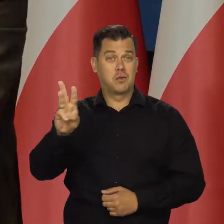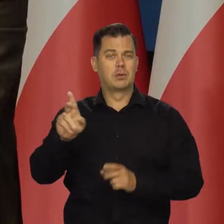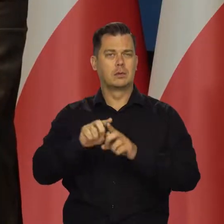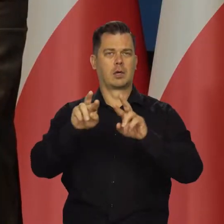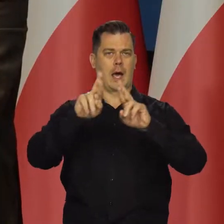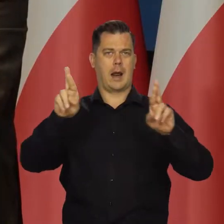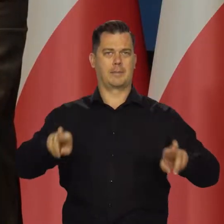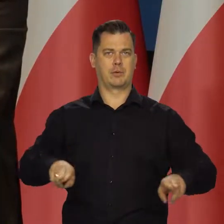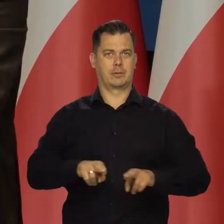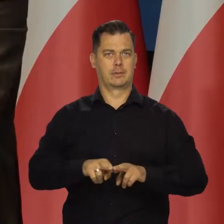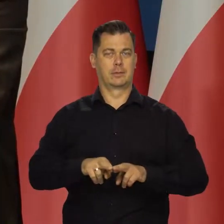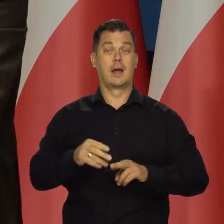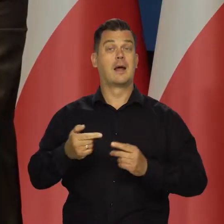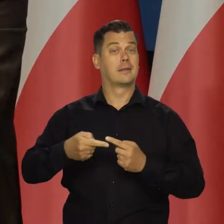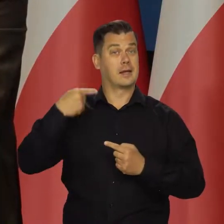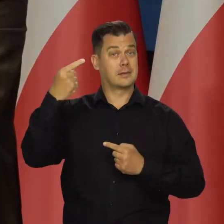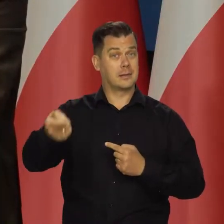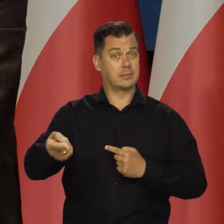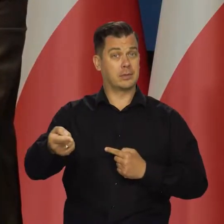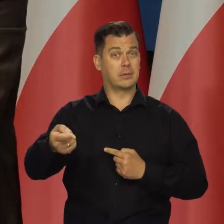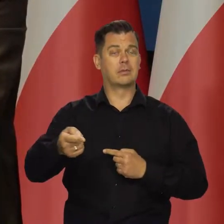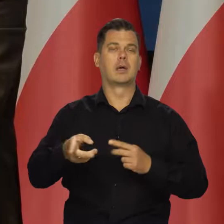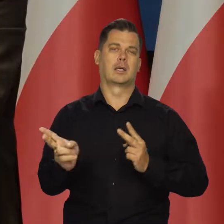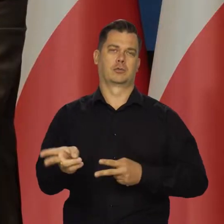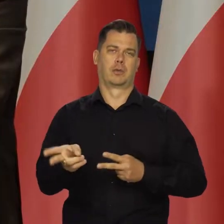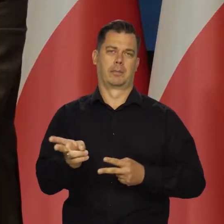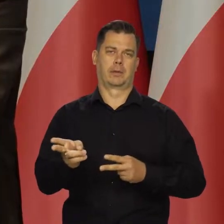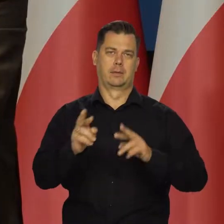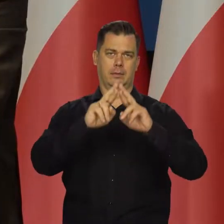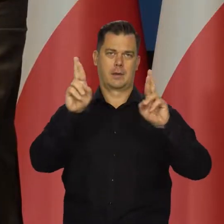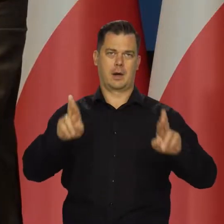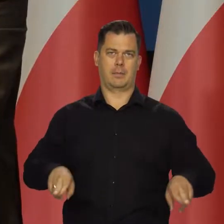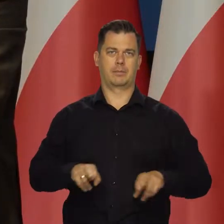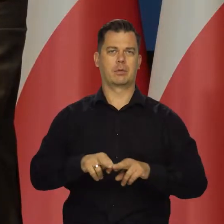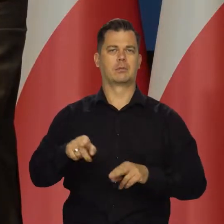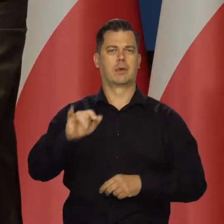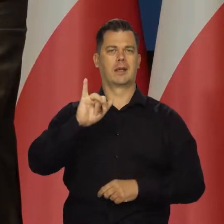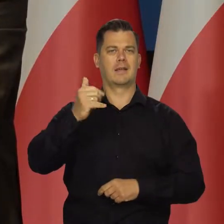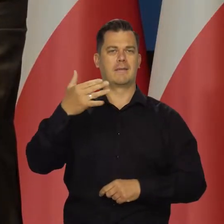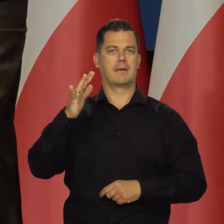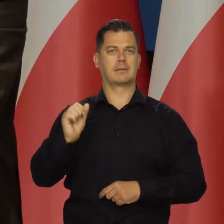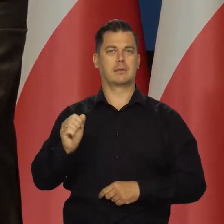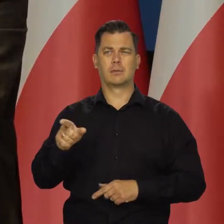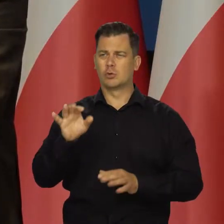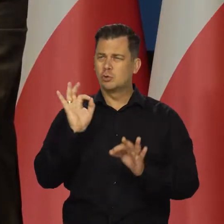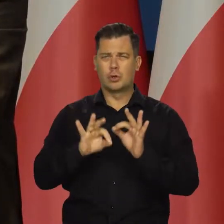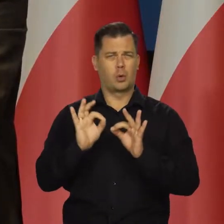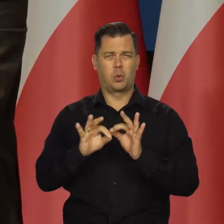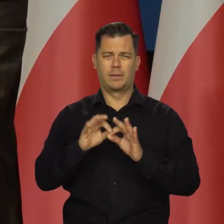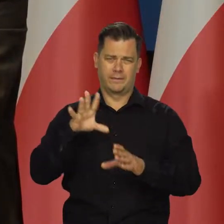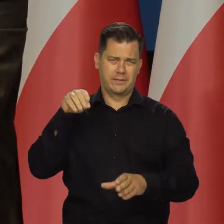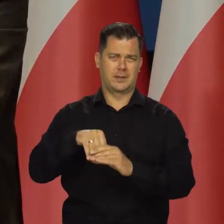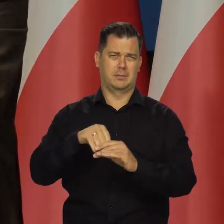Przypominam, następny raport jest w listopadzie raport o inflacji, gdzie wszystko szczegółowo mamy.